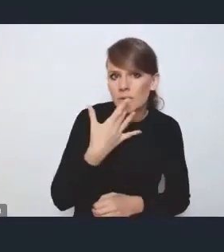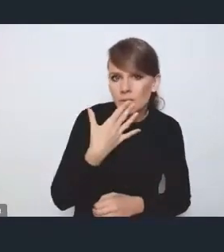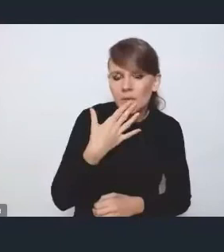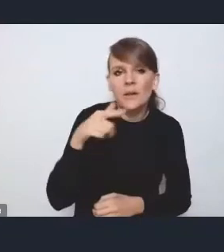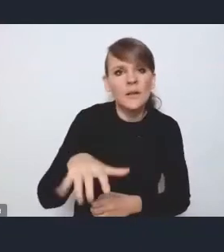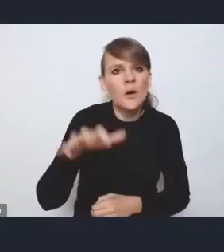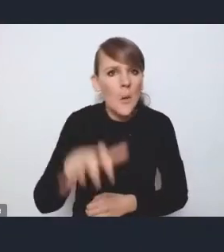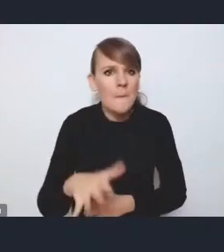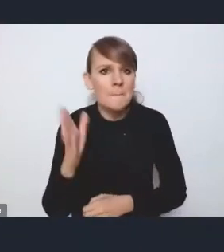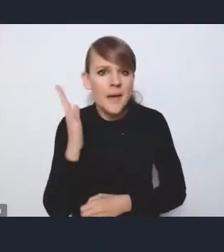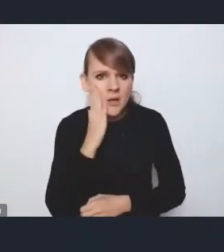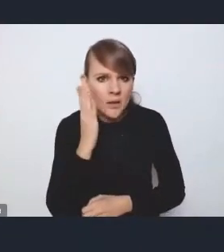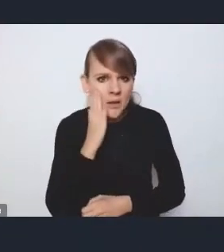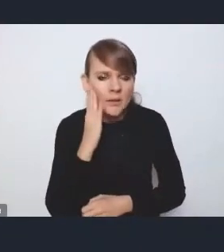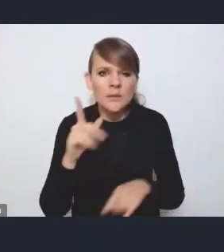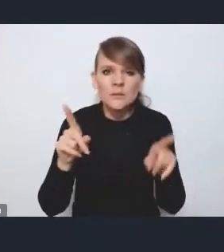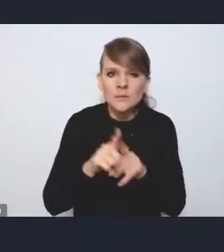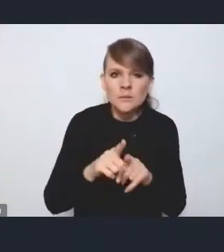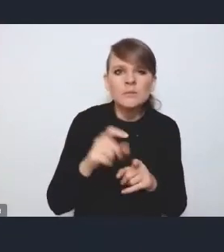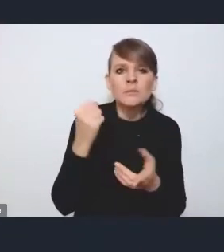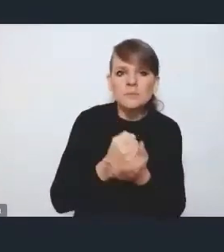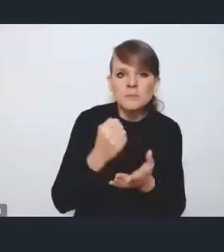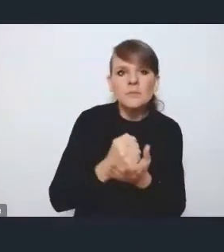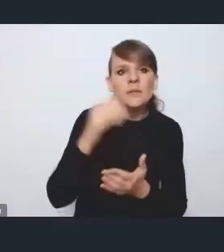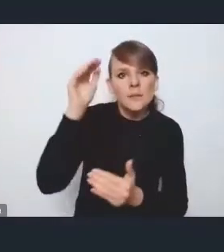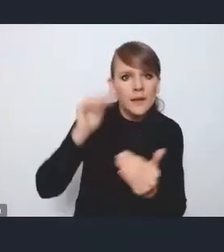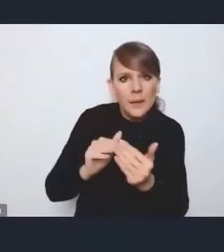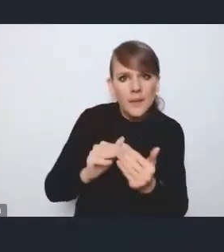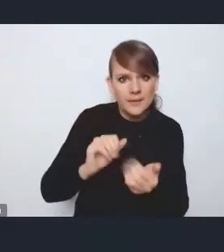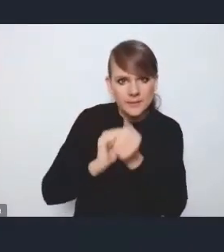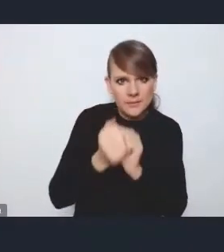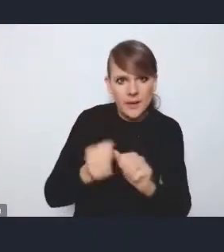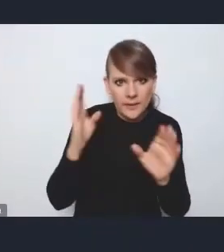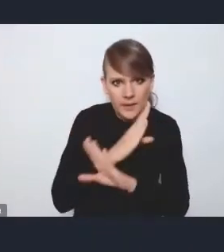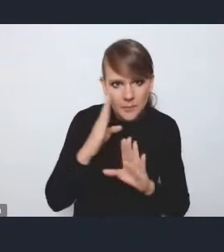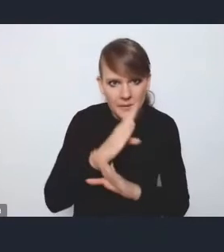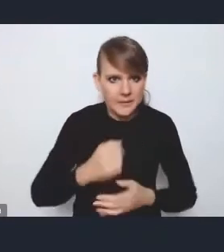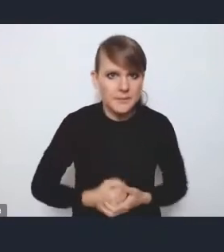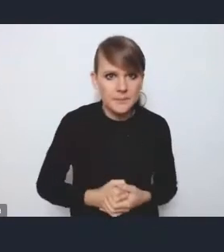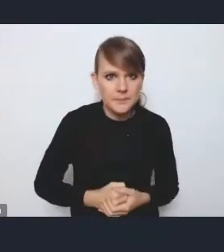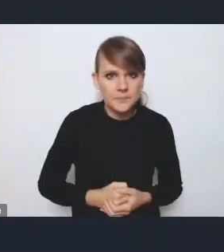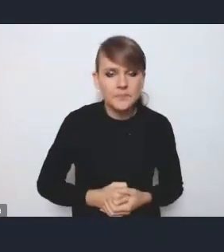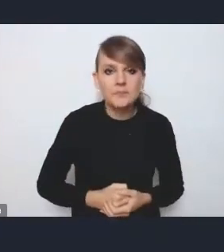czy to w obszarze adaptacji do zmian klimatu, natomiast jeżeli chodzi o tę rewitalizację,